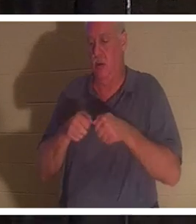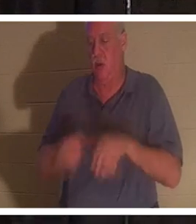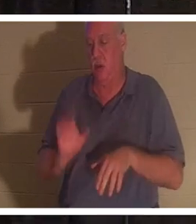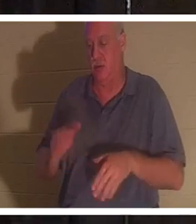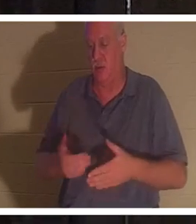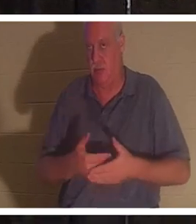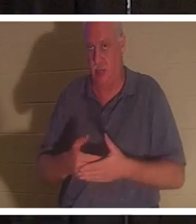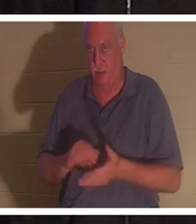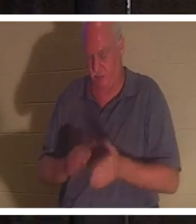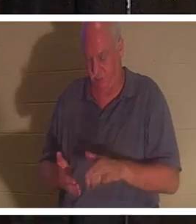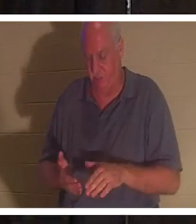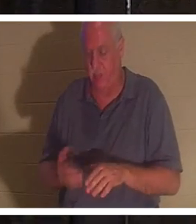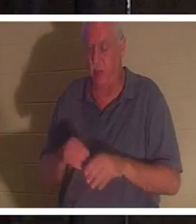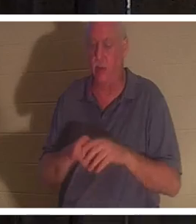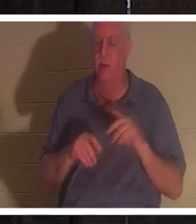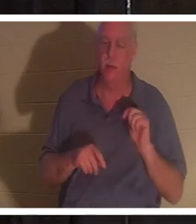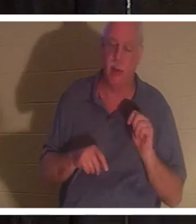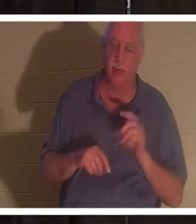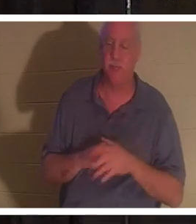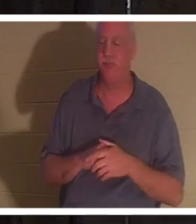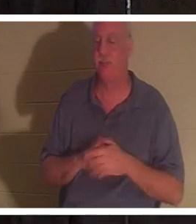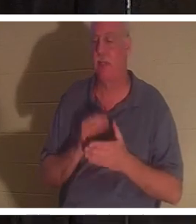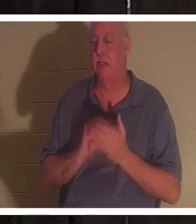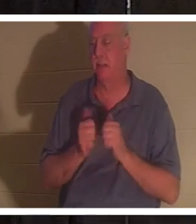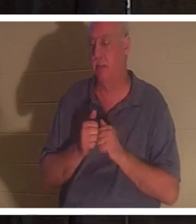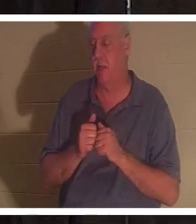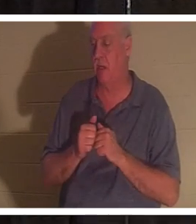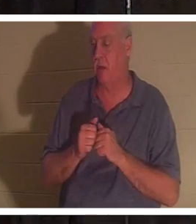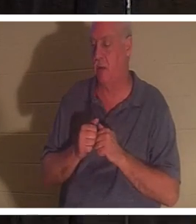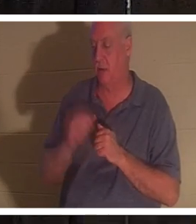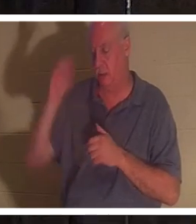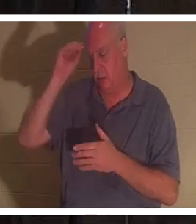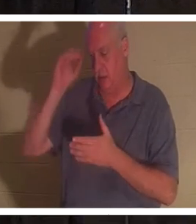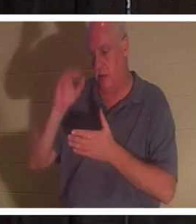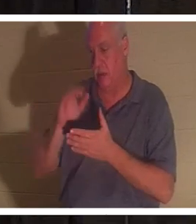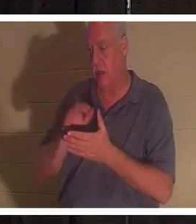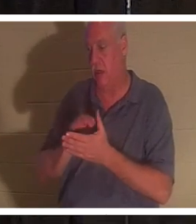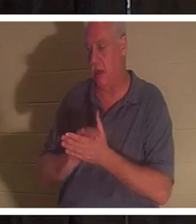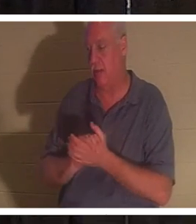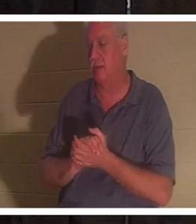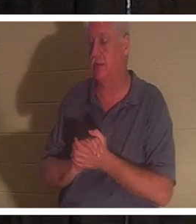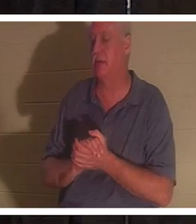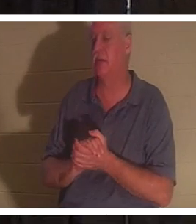बाथरूम में थी, और किसी तरह उसका पति बहरा... और मुझे उसे देखना अच्छा लगेगा। आप में से कुछ लोग